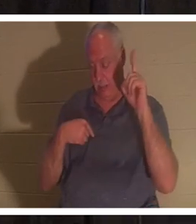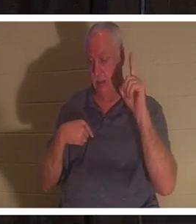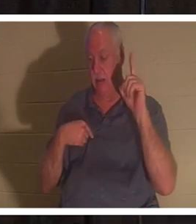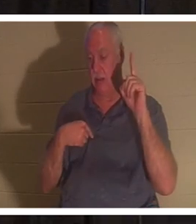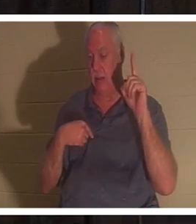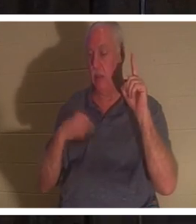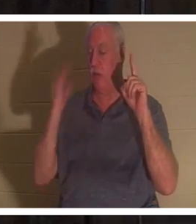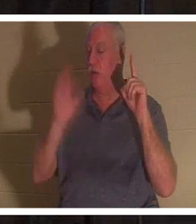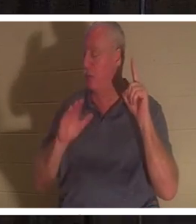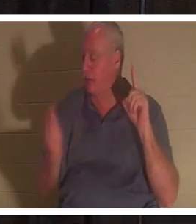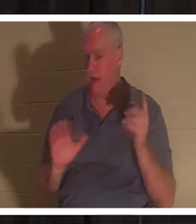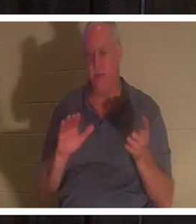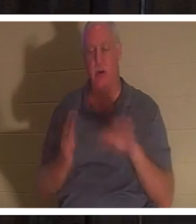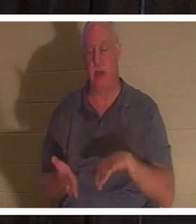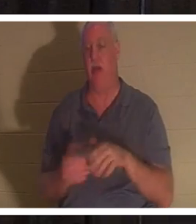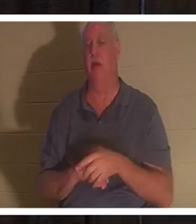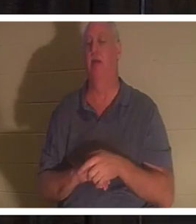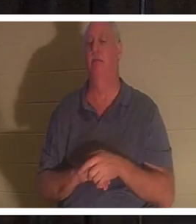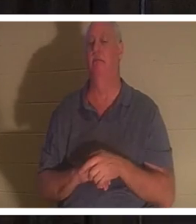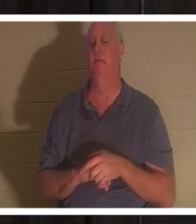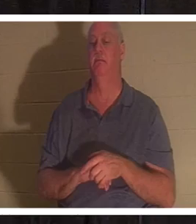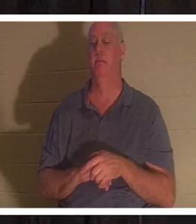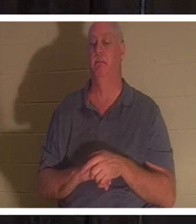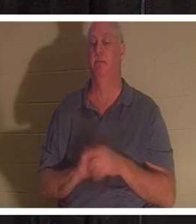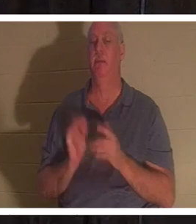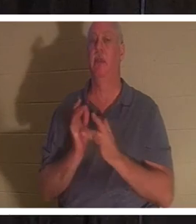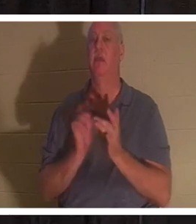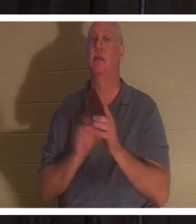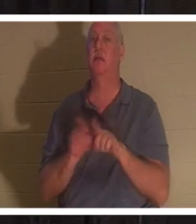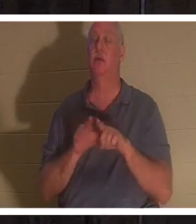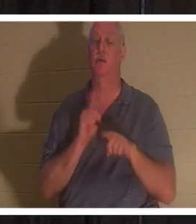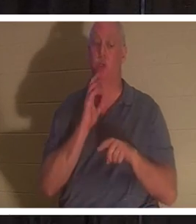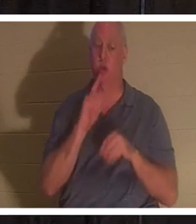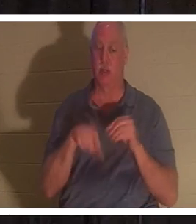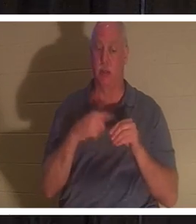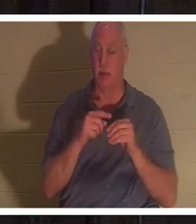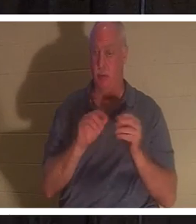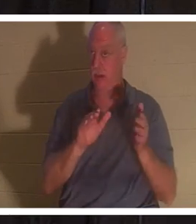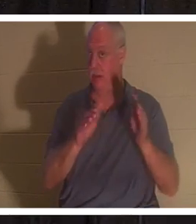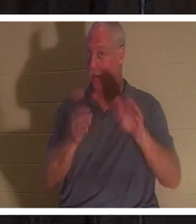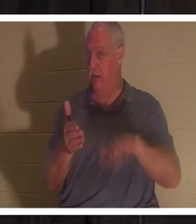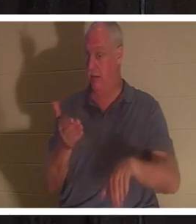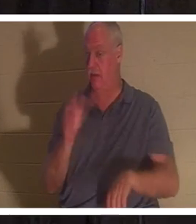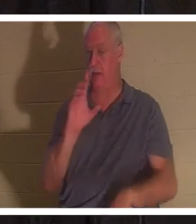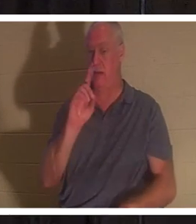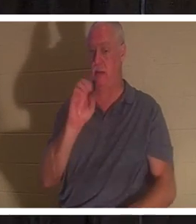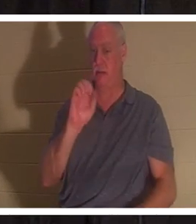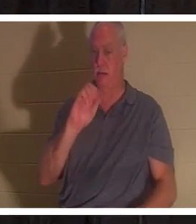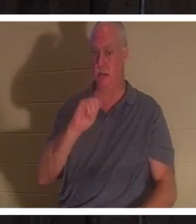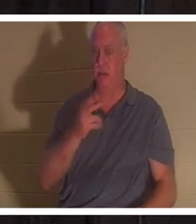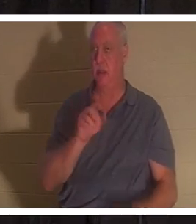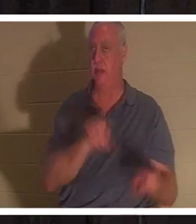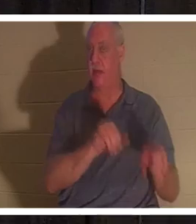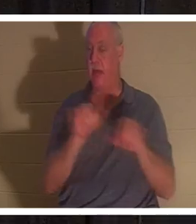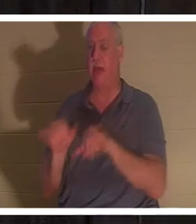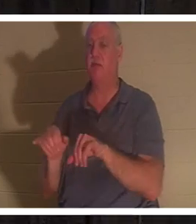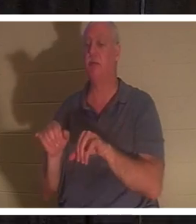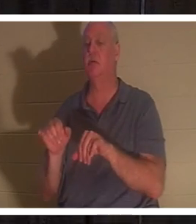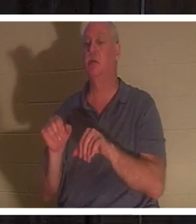Иисус также говорил христианину о смерти как о сне, когда Он воскресил